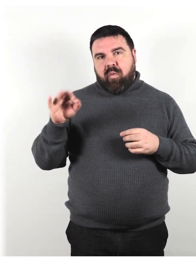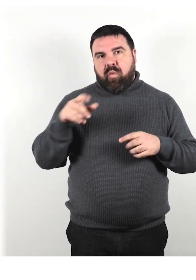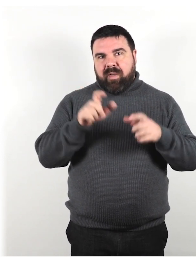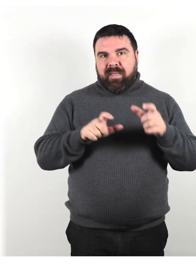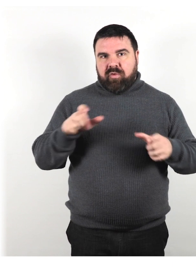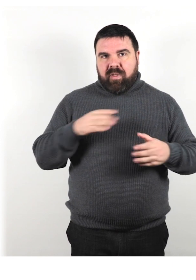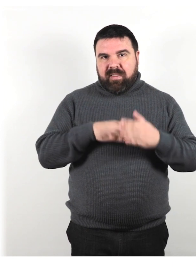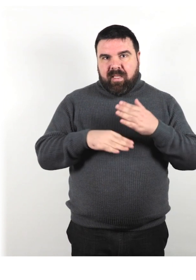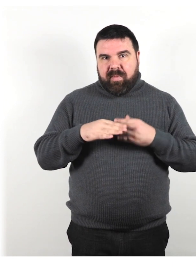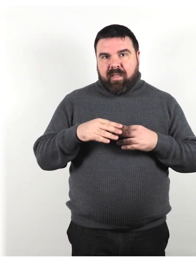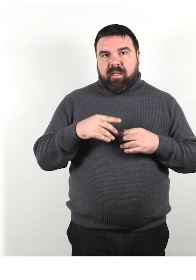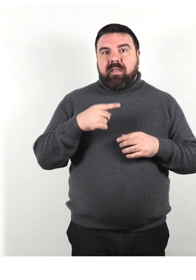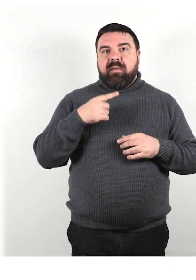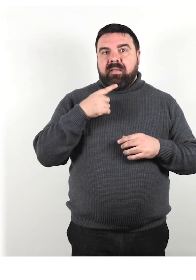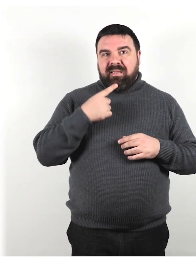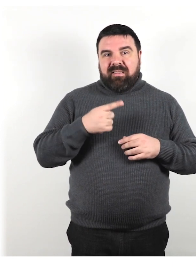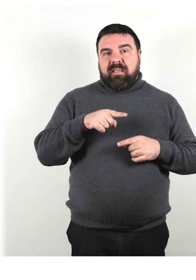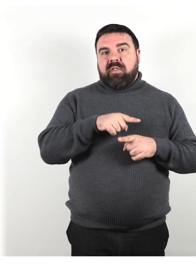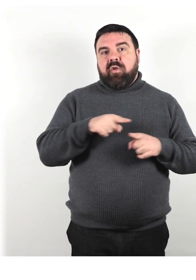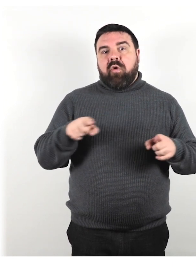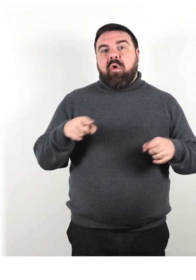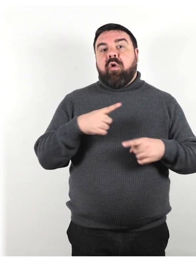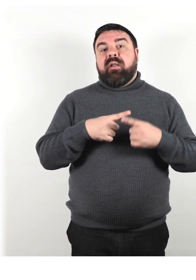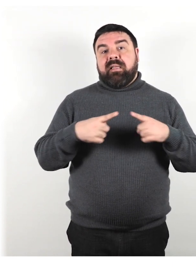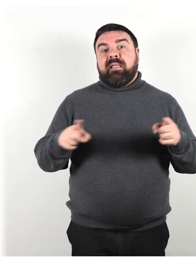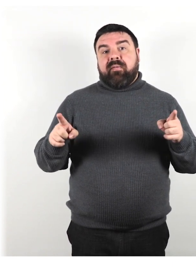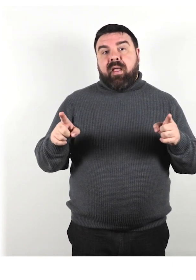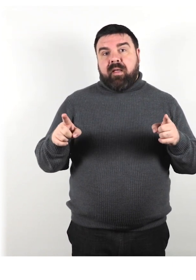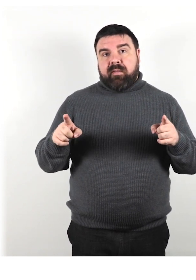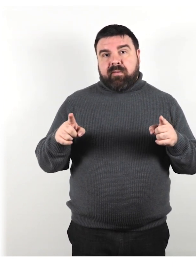indicano che loro sono diversi dalle persone considerate normali.